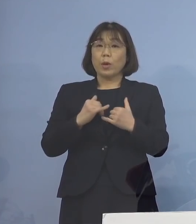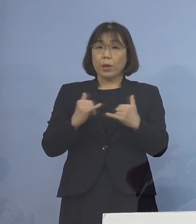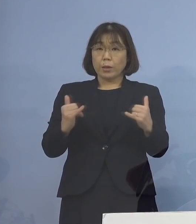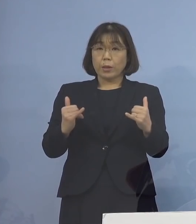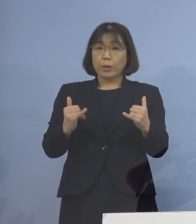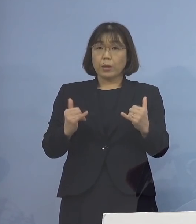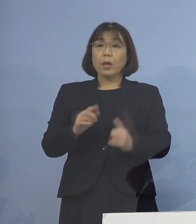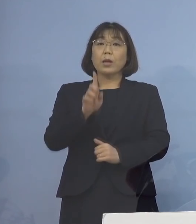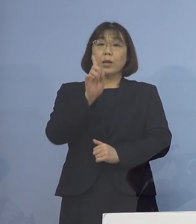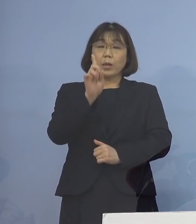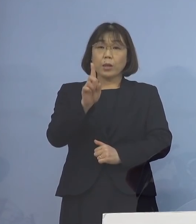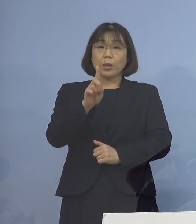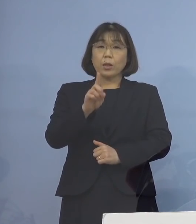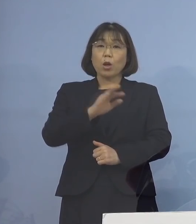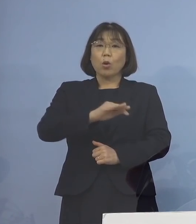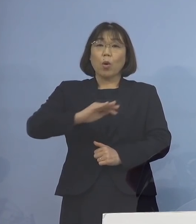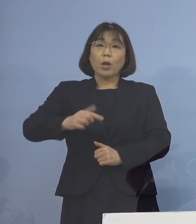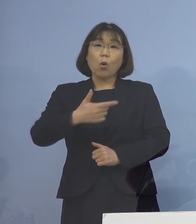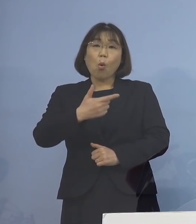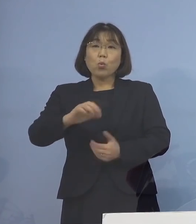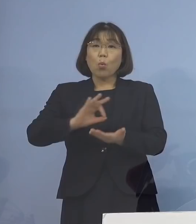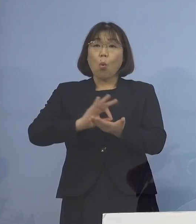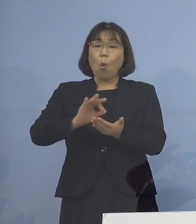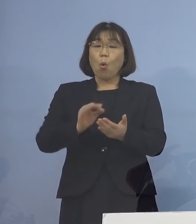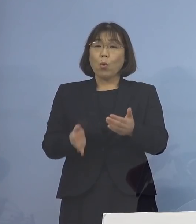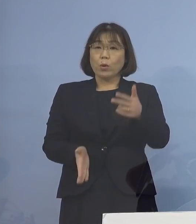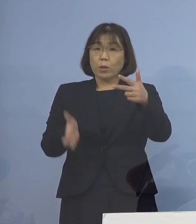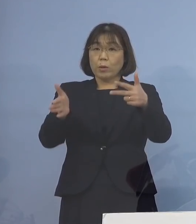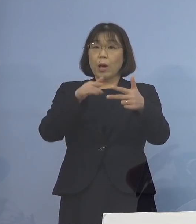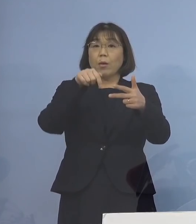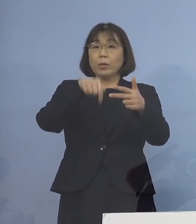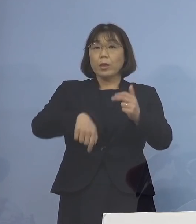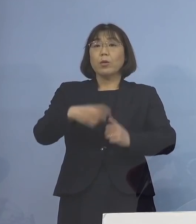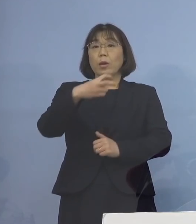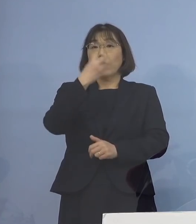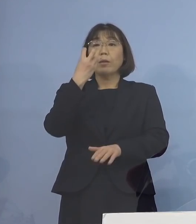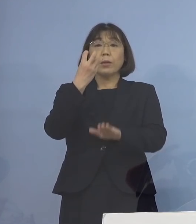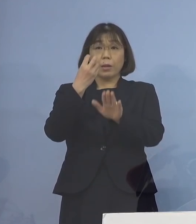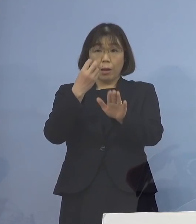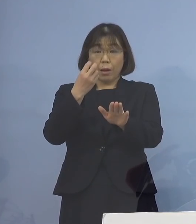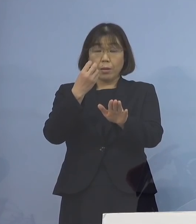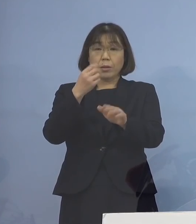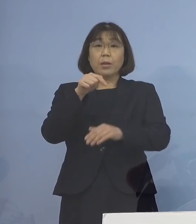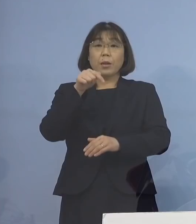一つの児童等利用施設において確認され この施設において